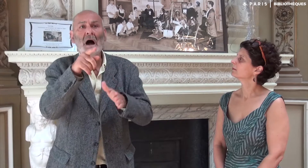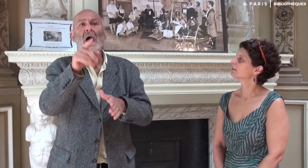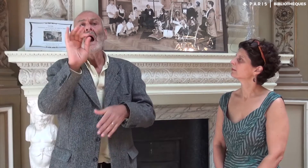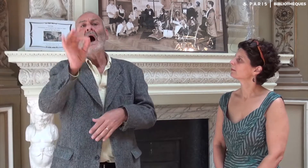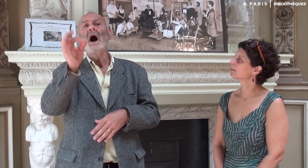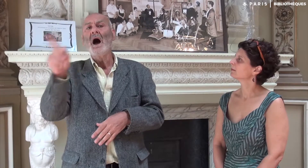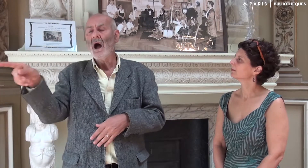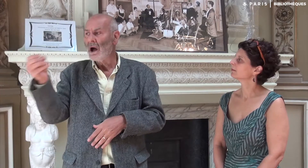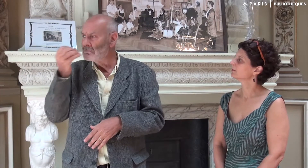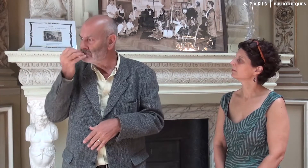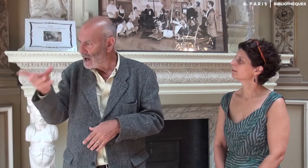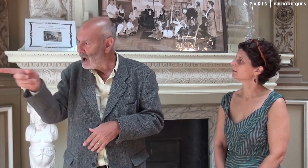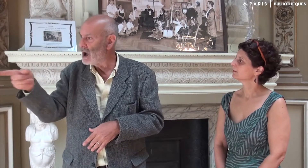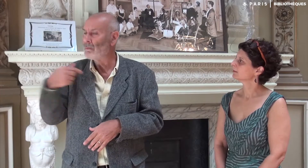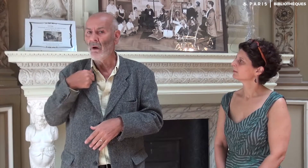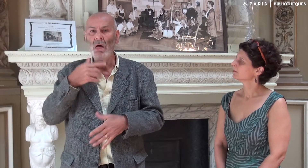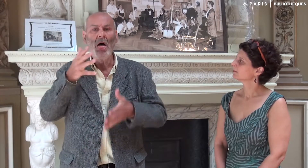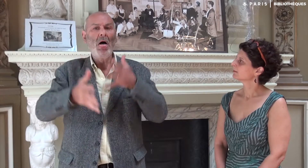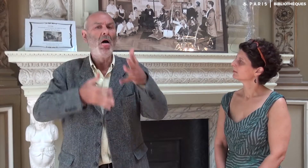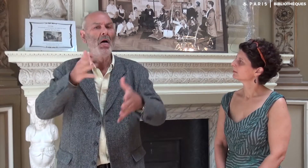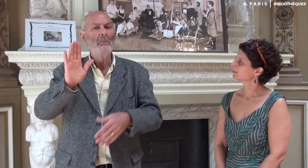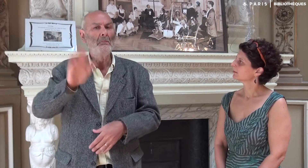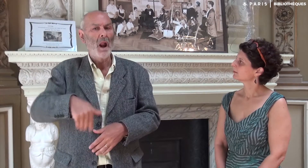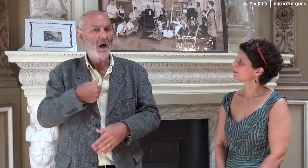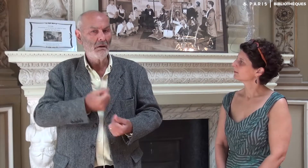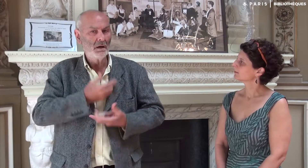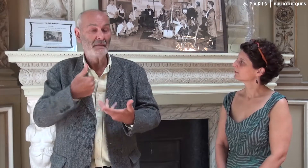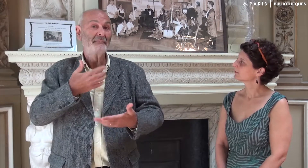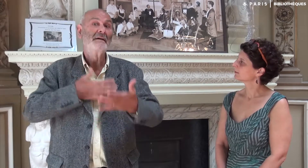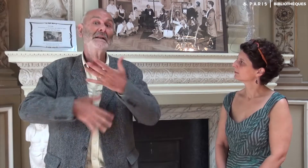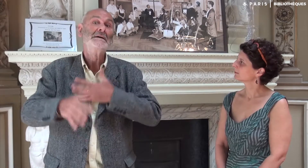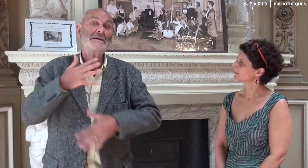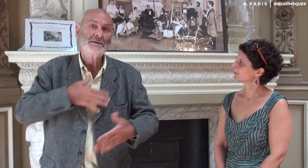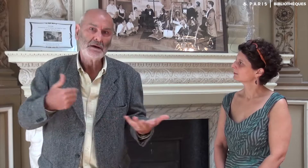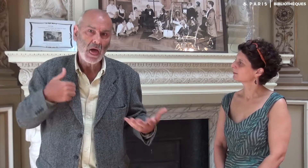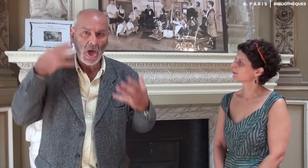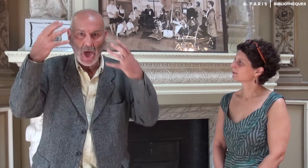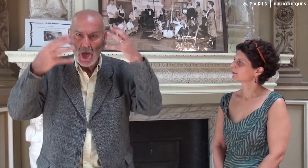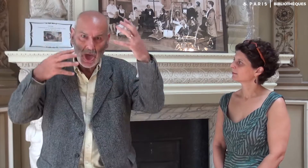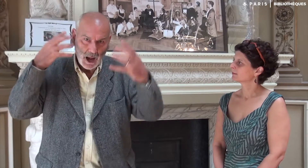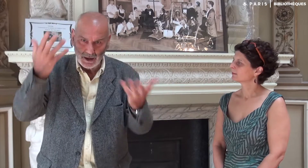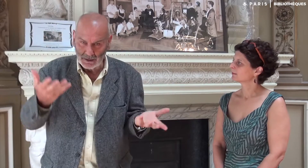Et effectivement, je m’étais mal exprimé… La fatigue…